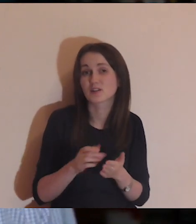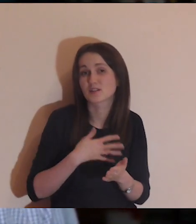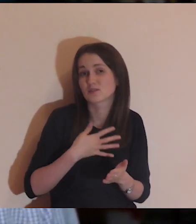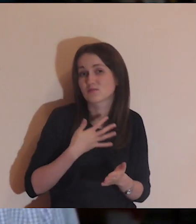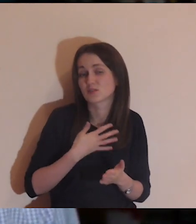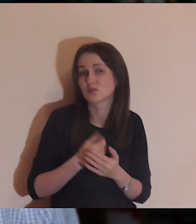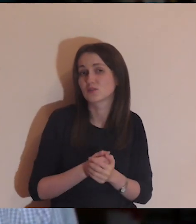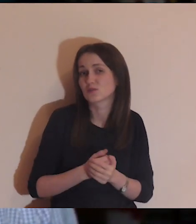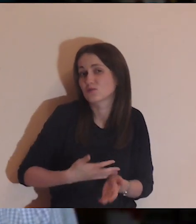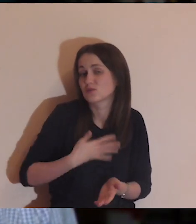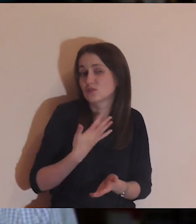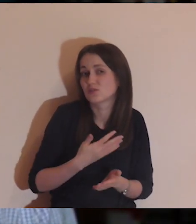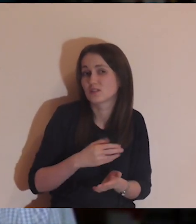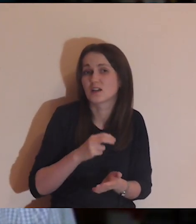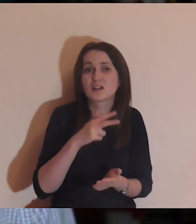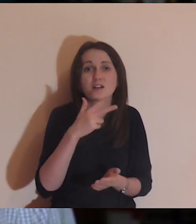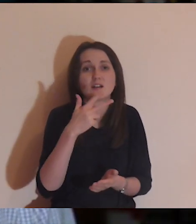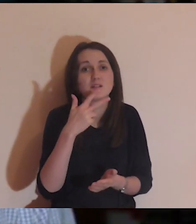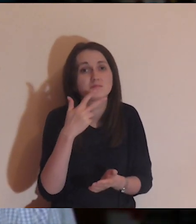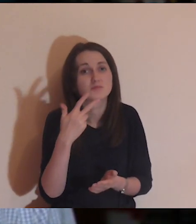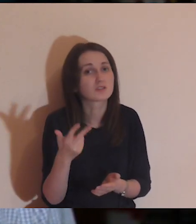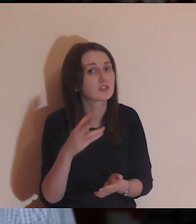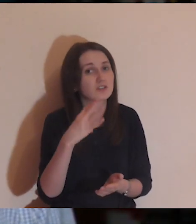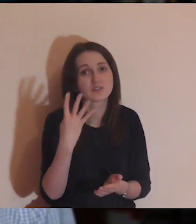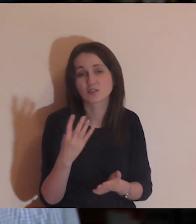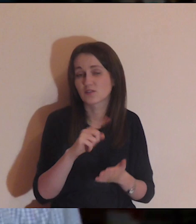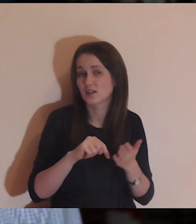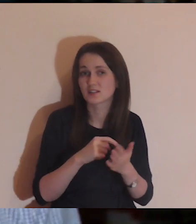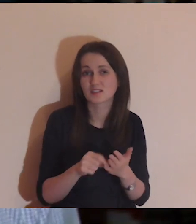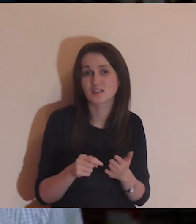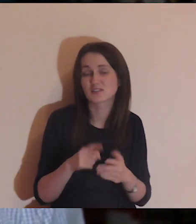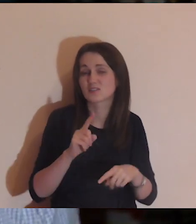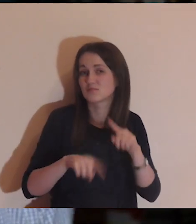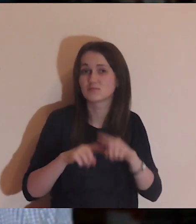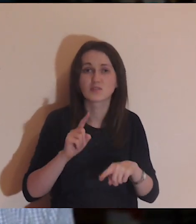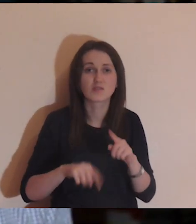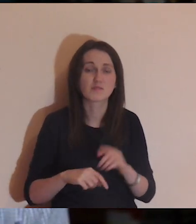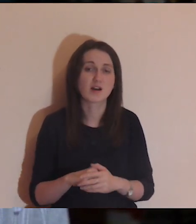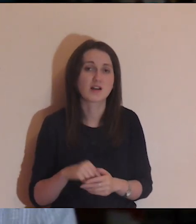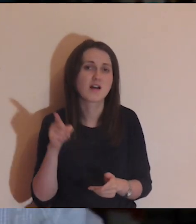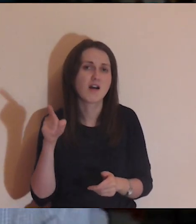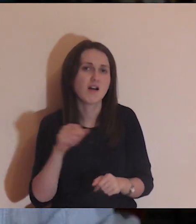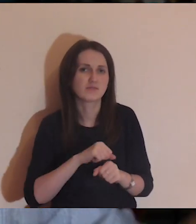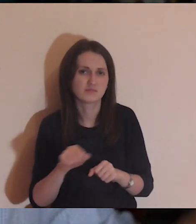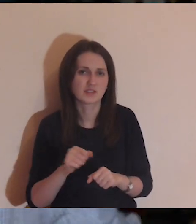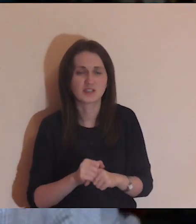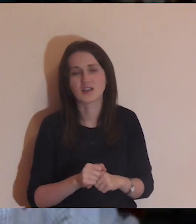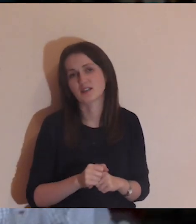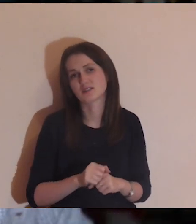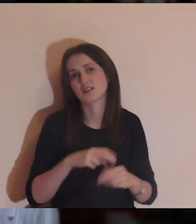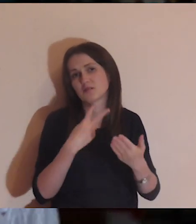Za pierwszym razem to nas może porusza, ale jak widzimy ją trzeci, czwarty raz, to uważamy, że to normalne - on taki jest, że tak leży.